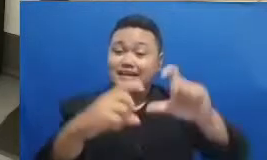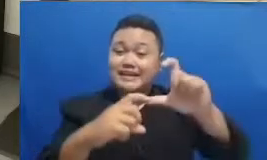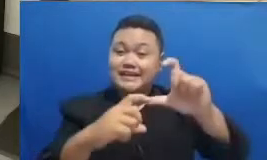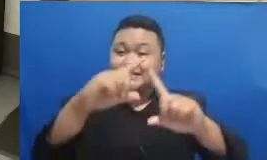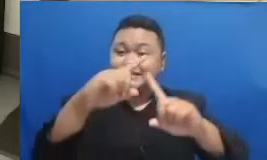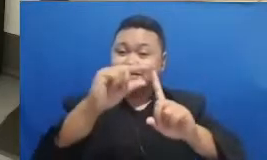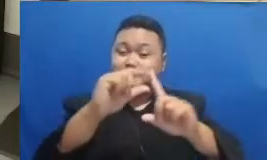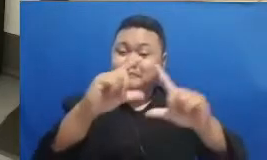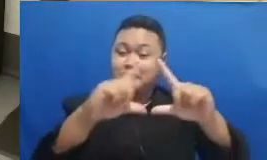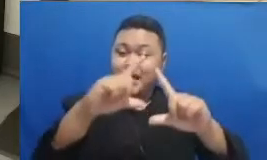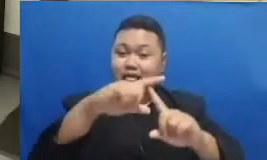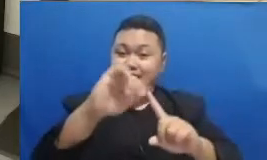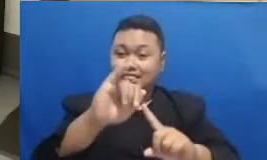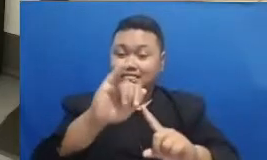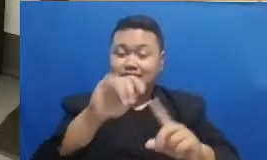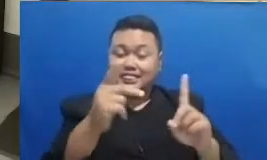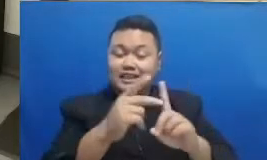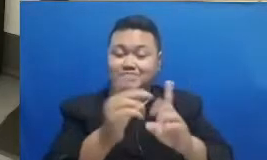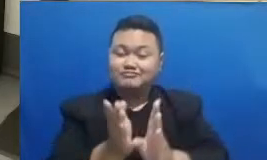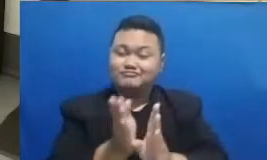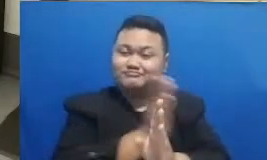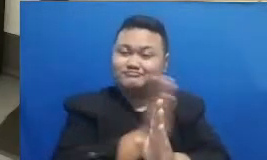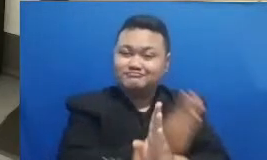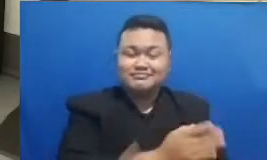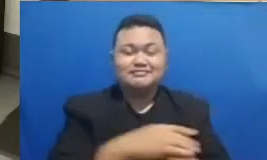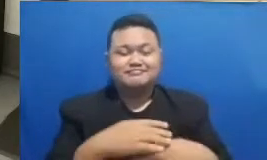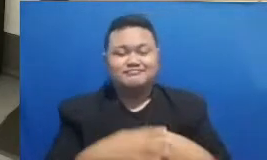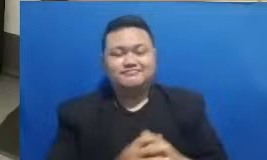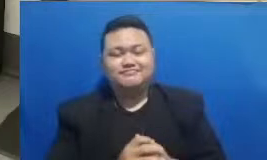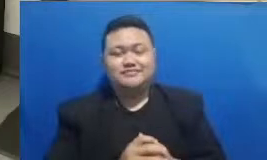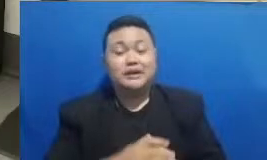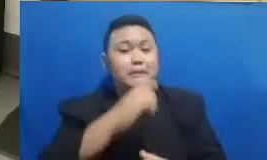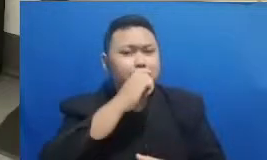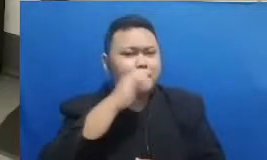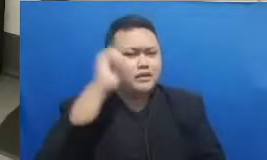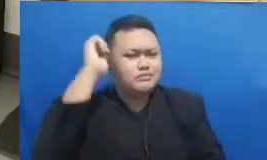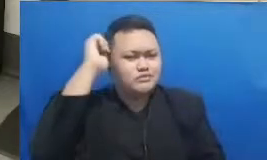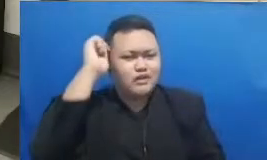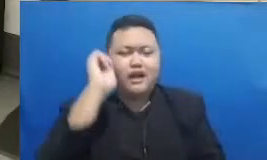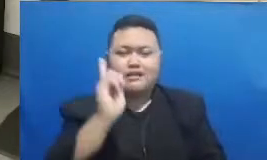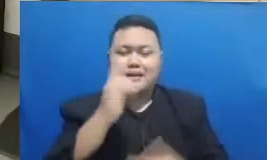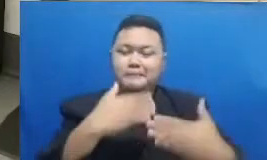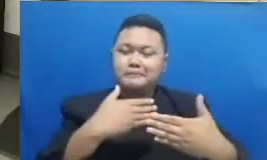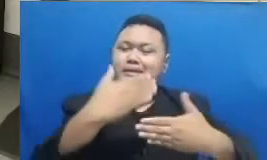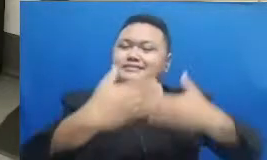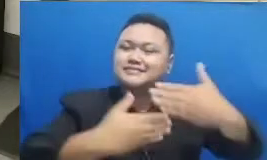tehnologi Jadi Bapak Ibu memang ada sebuah perjalanan yang harus dijalani bersama nah